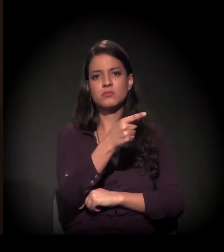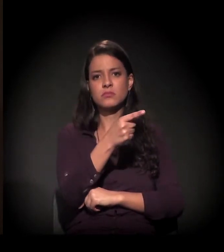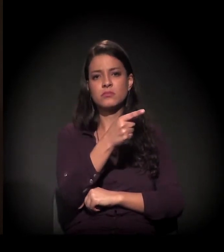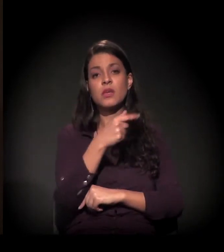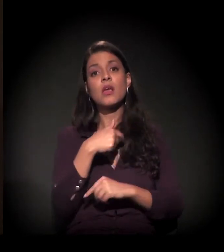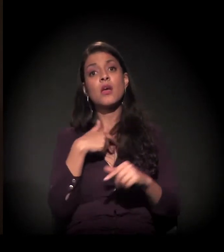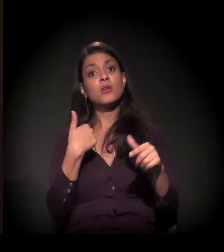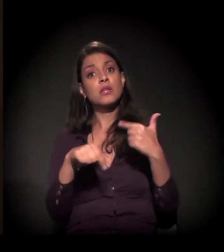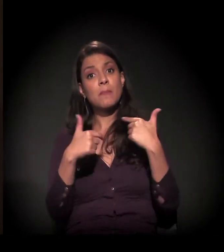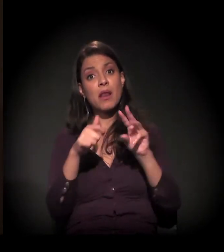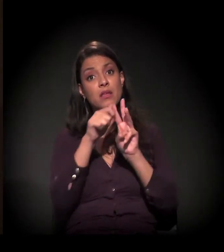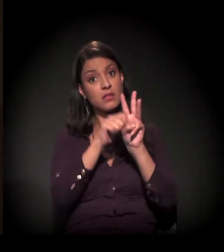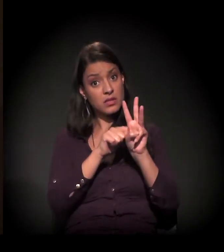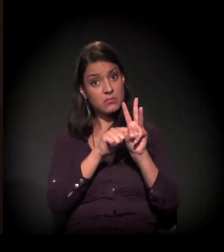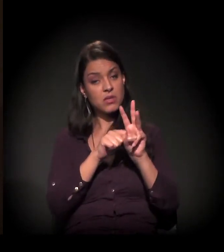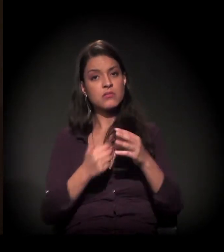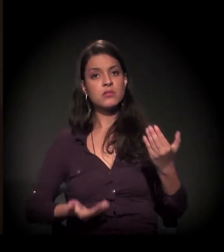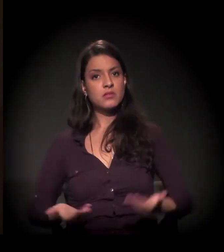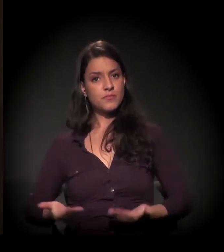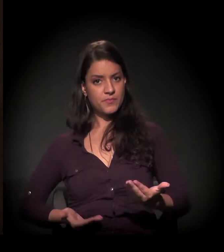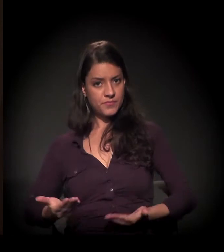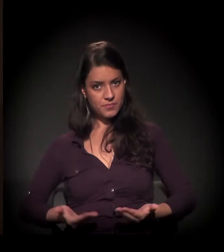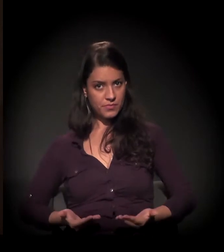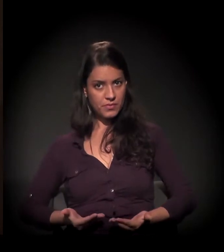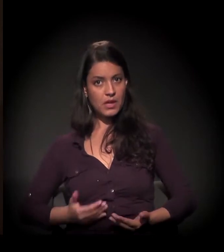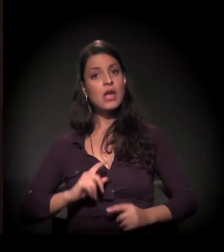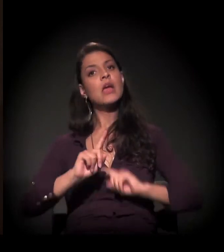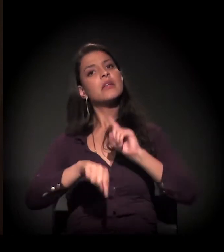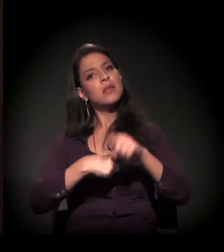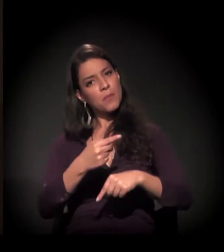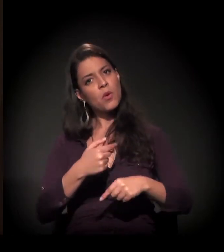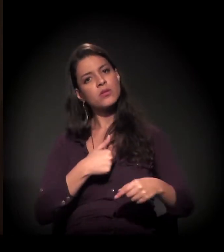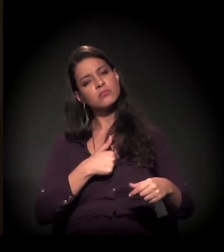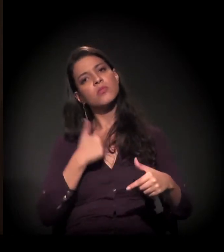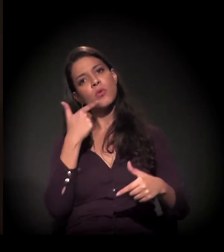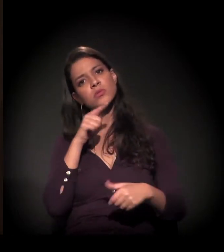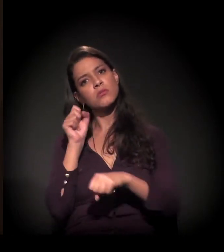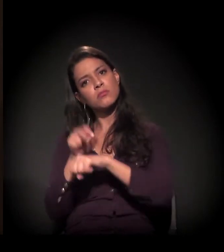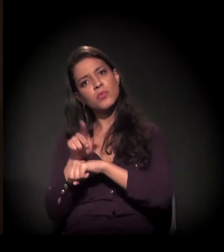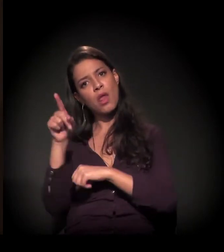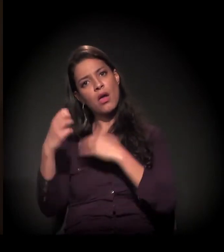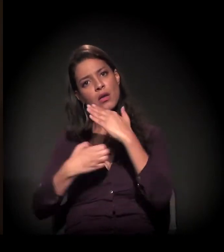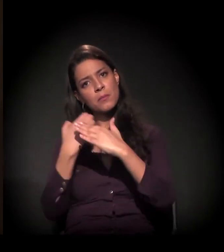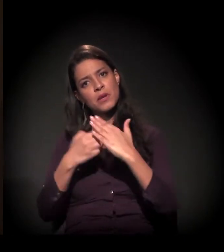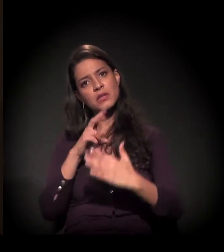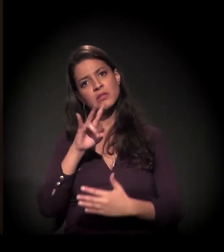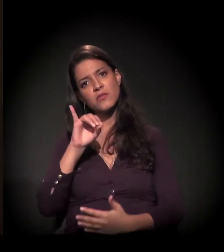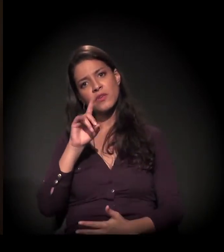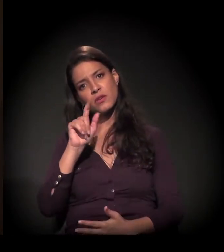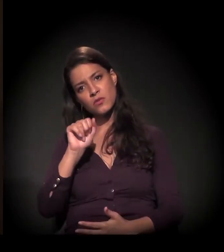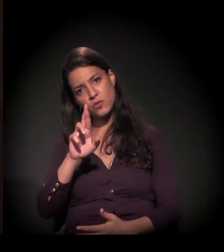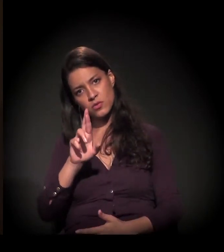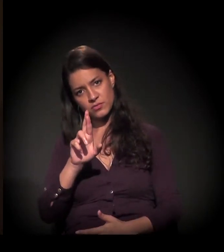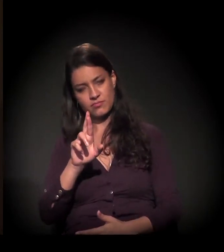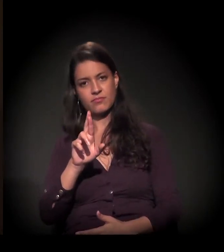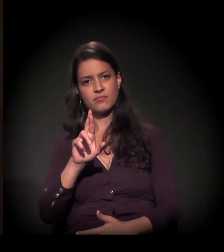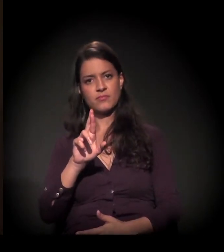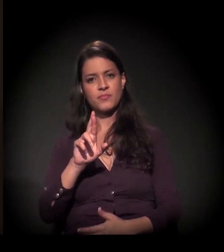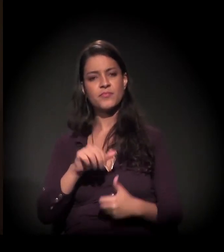Trabalhei lá por três meses de doméstica. Depois, ela me levou para trabalhar na Vigor. E, lá na Vigor, eu fui...